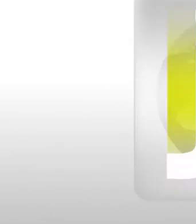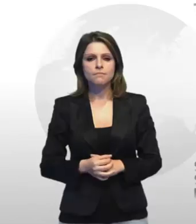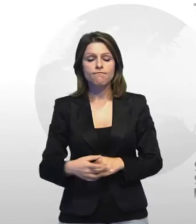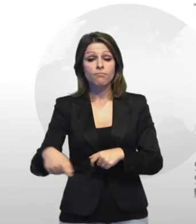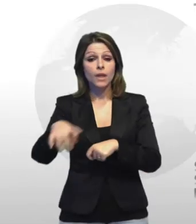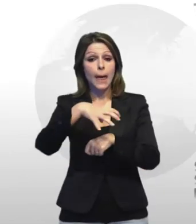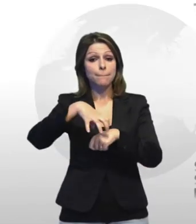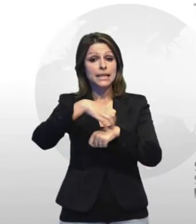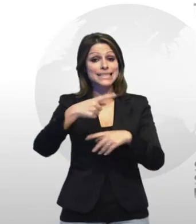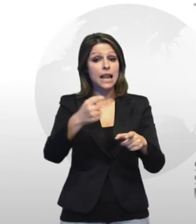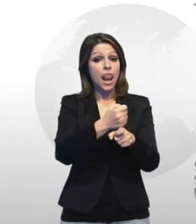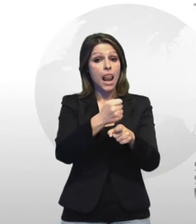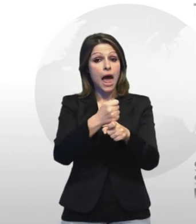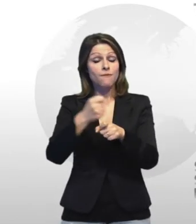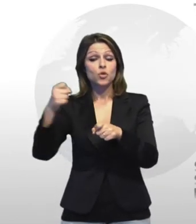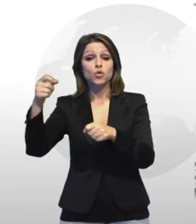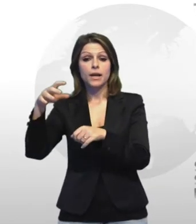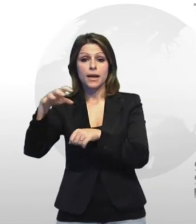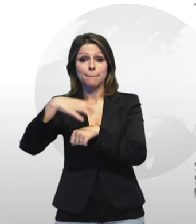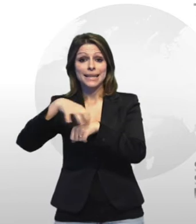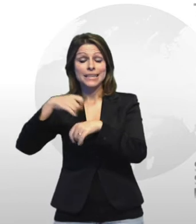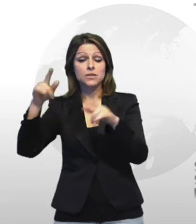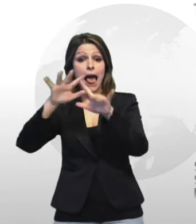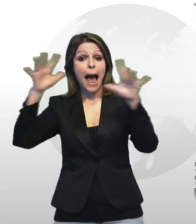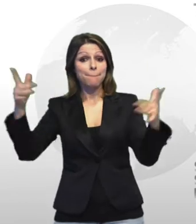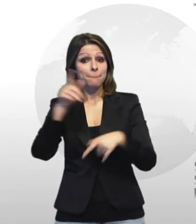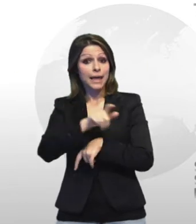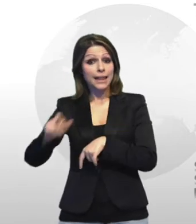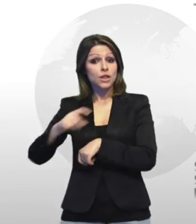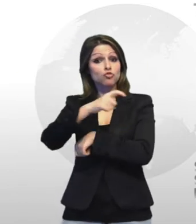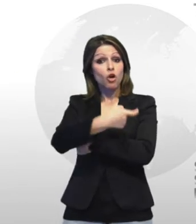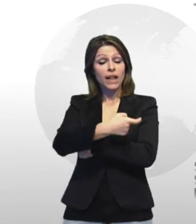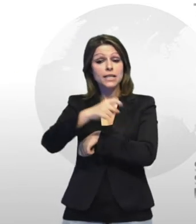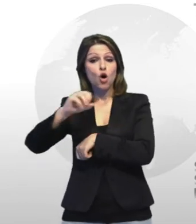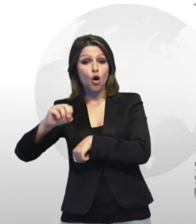i ministri del lavoro e dell'ambiente giovagnini orlando hanno siglato oggi in